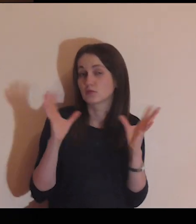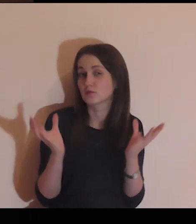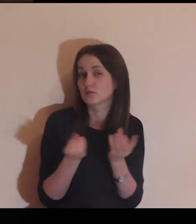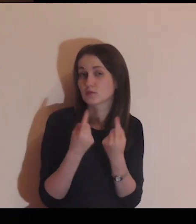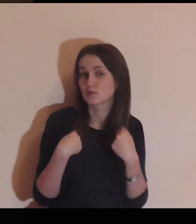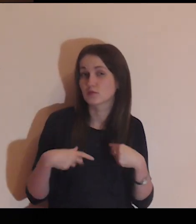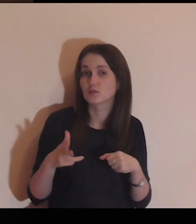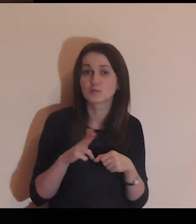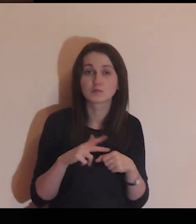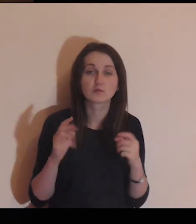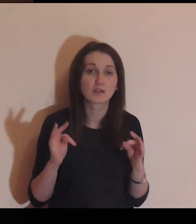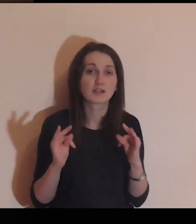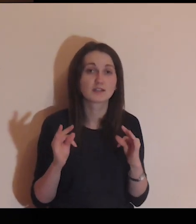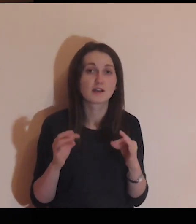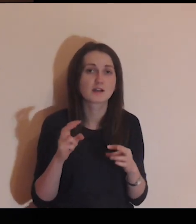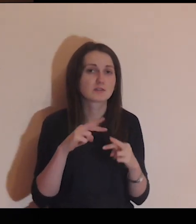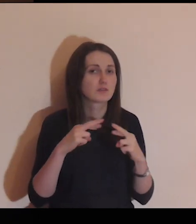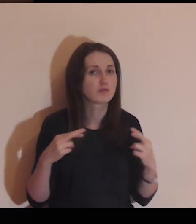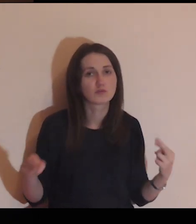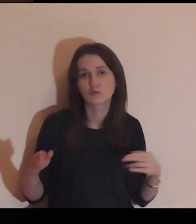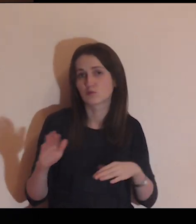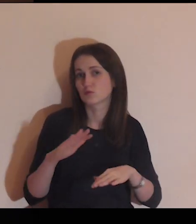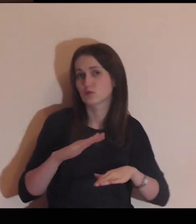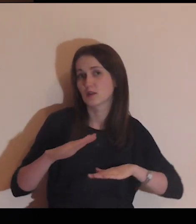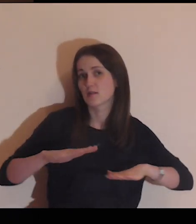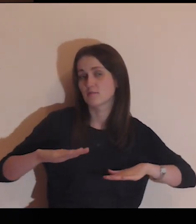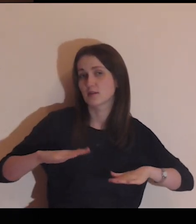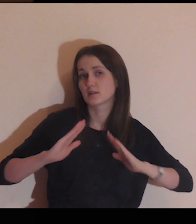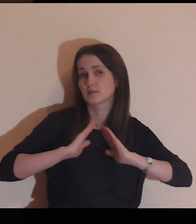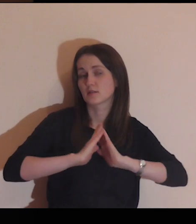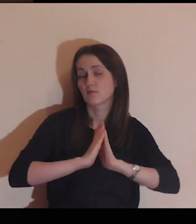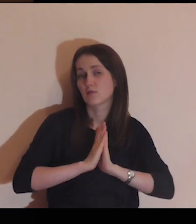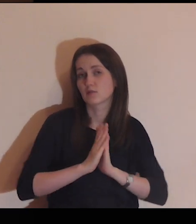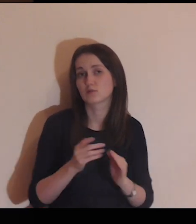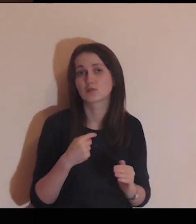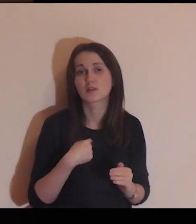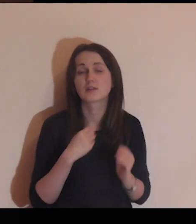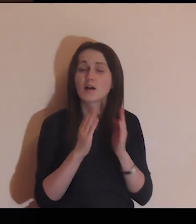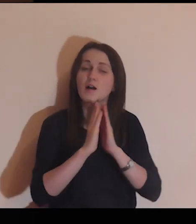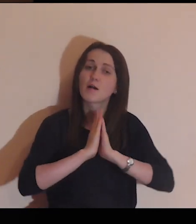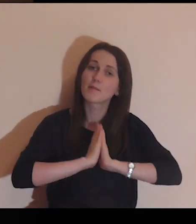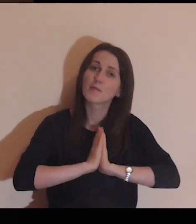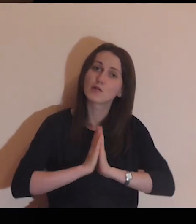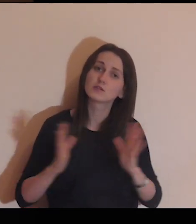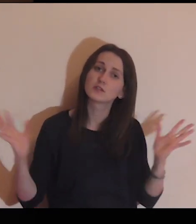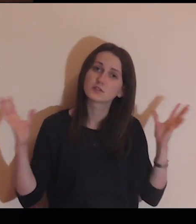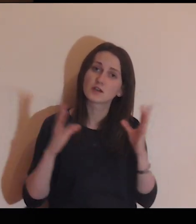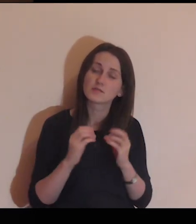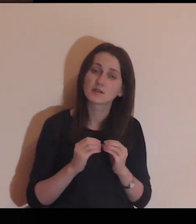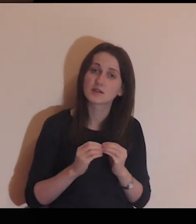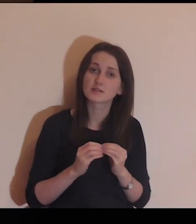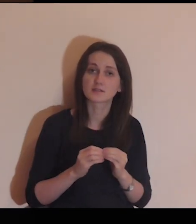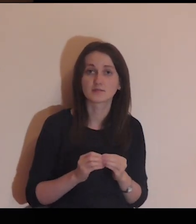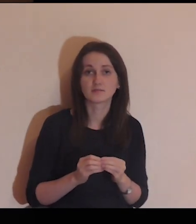Proszę Cię za te wszystkie osoby, które teraz w różnych miejscach się modlą. Ja modlę się razem z nimi.